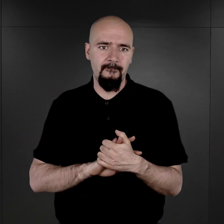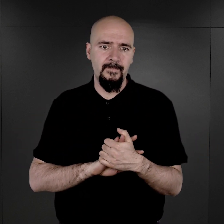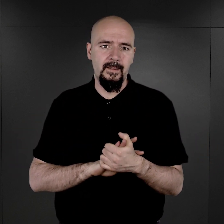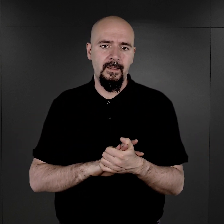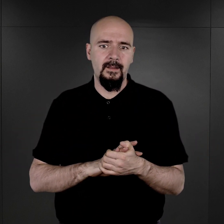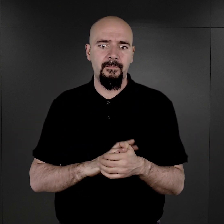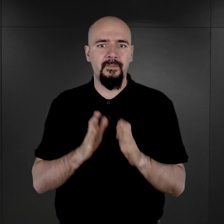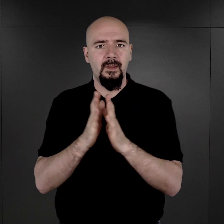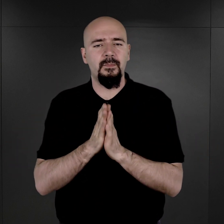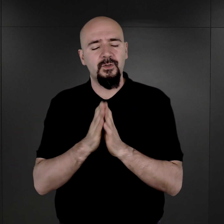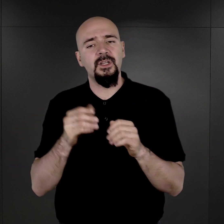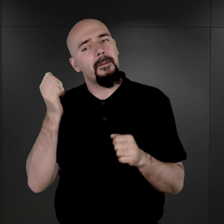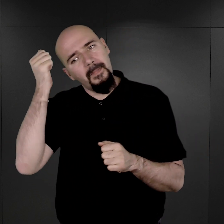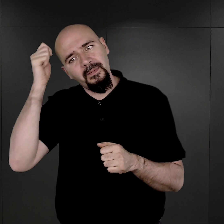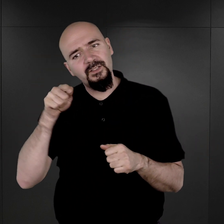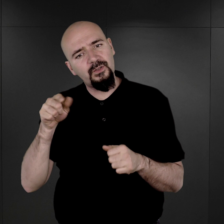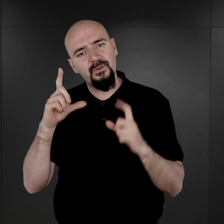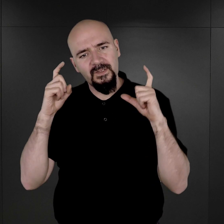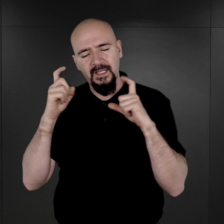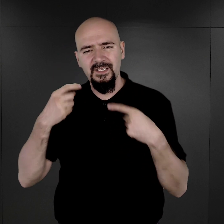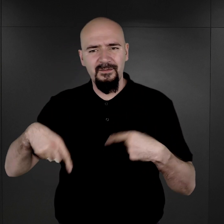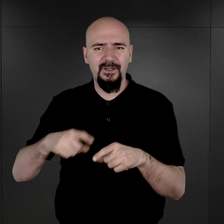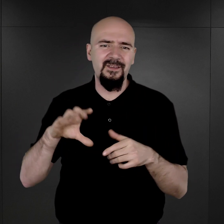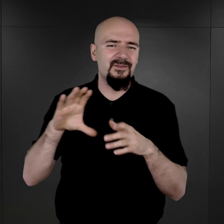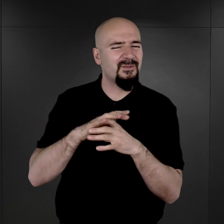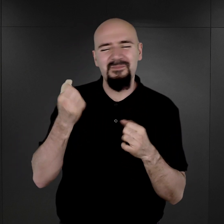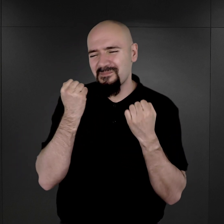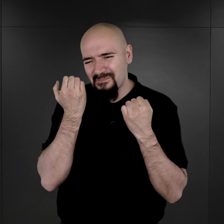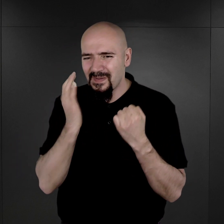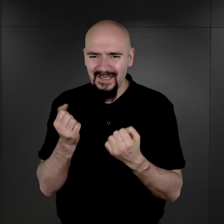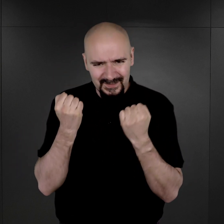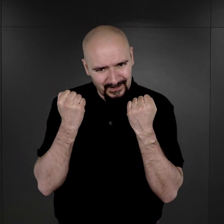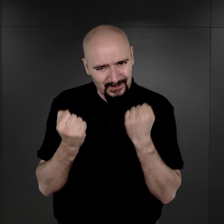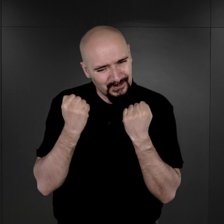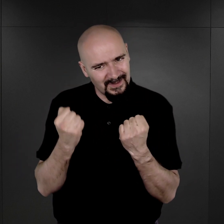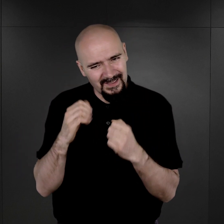Proszę pamiętać, że to są zdjęcia wykonywane w bardzo specyficznych warunkach,